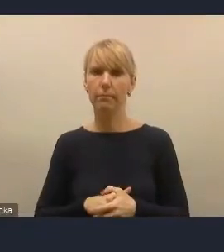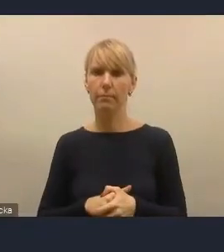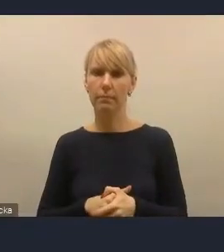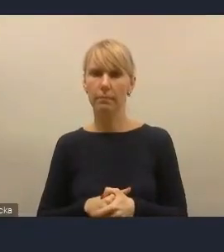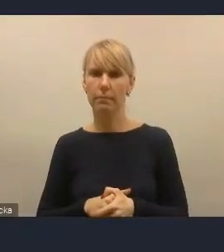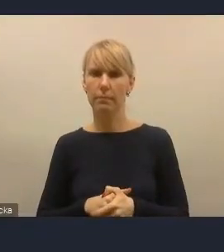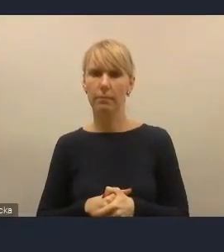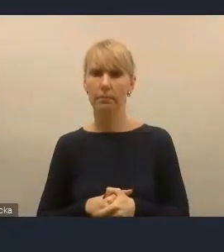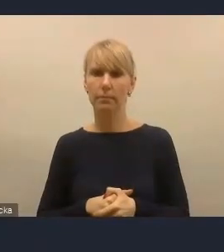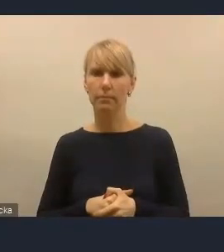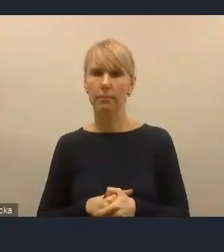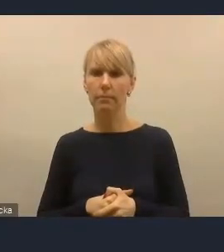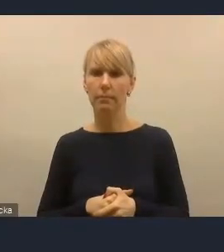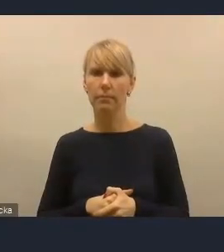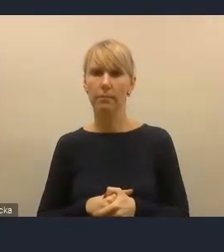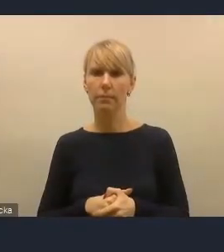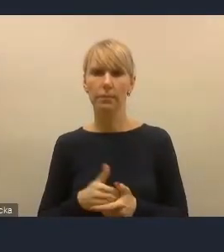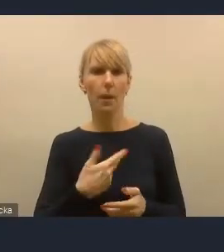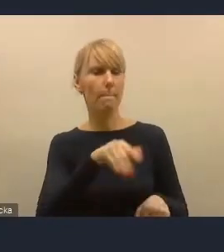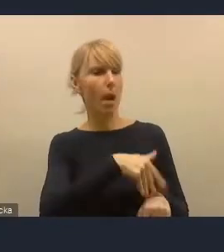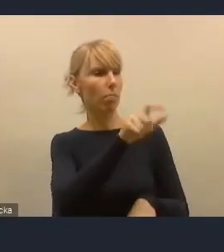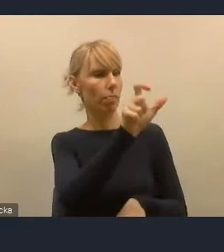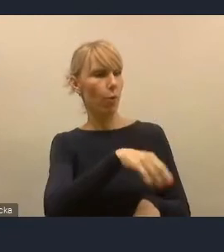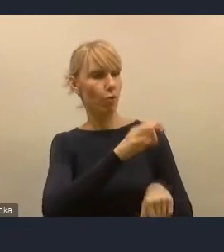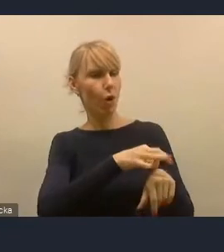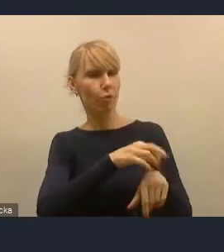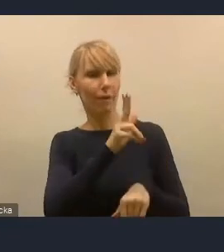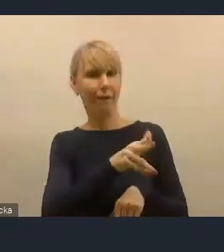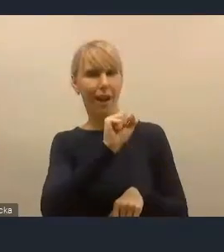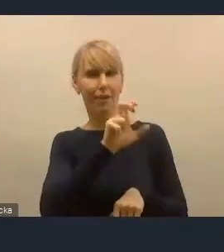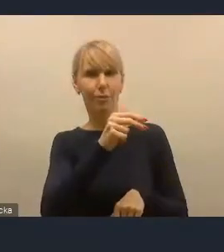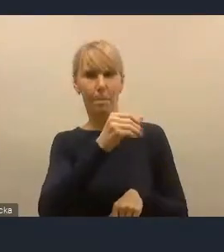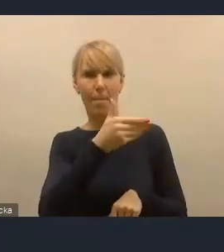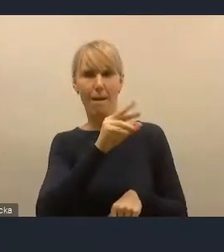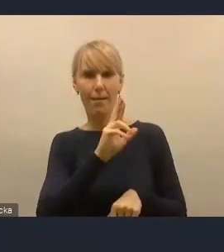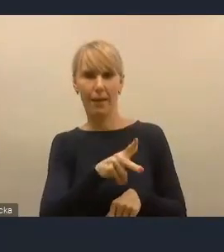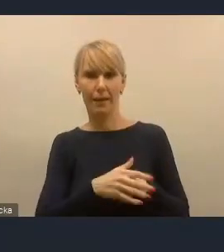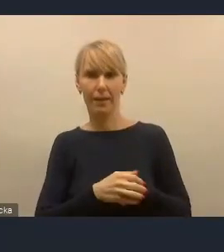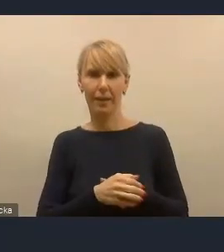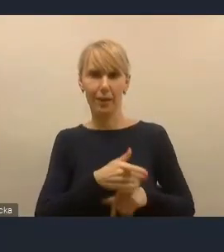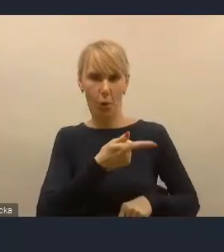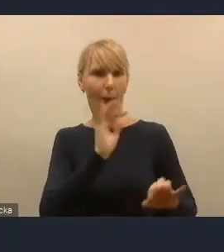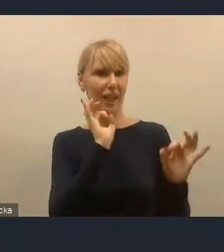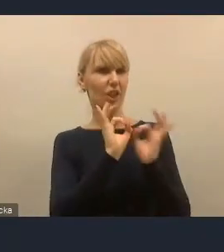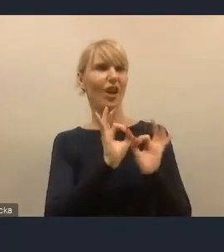Pan doktor Kaczmarek jest szczególnym ekspertem,